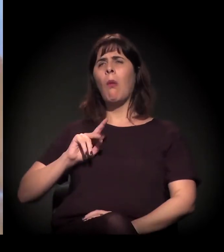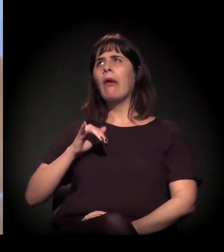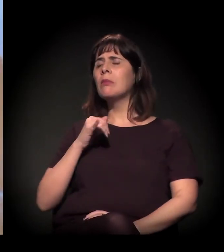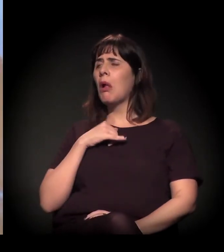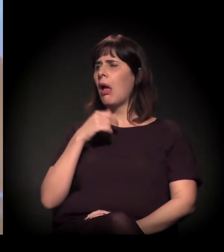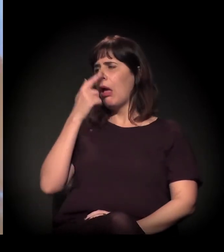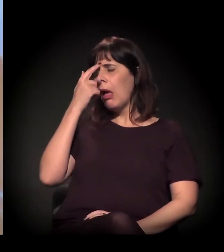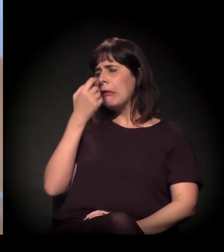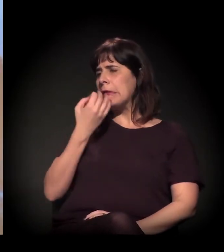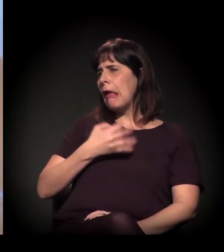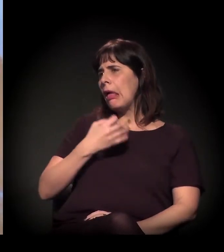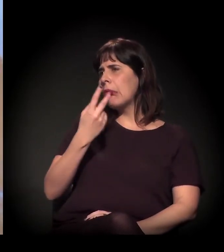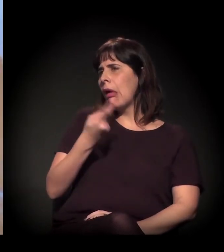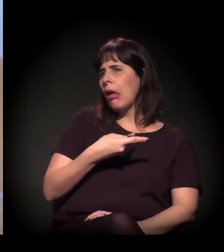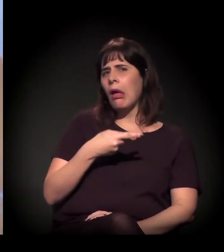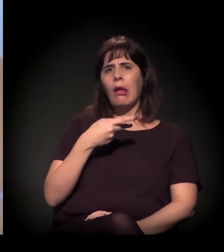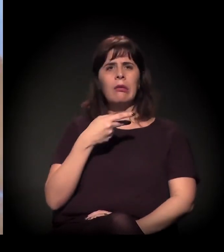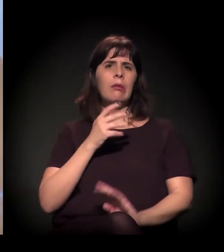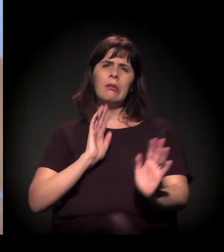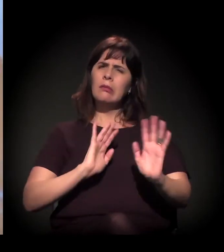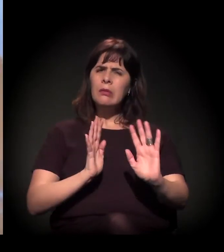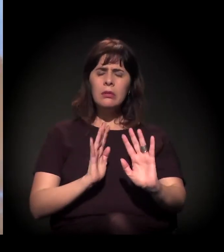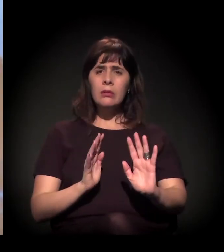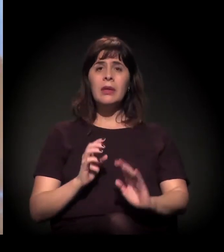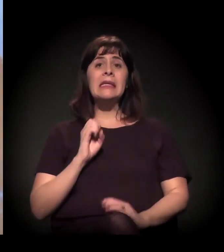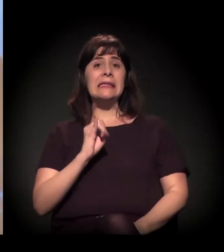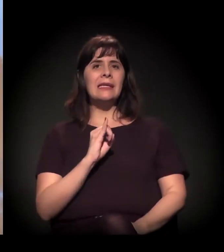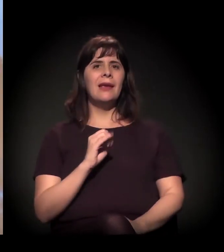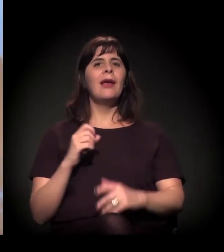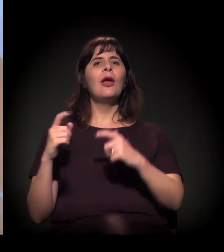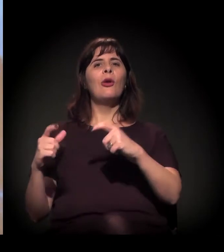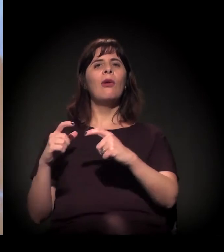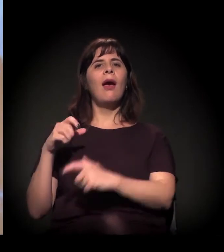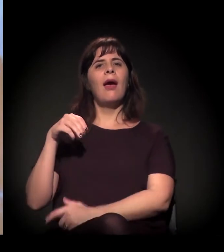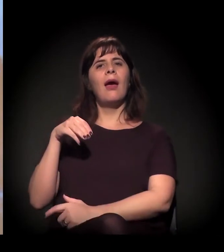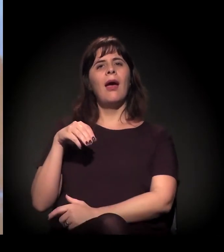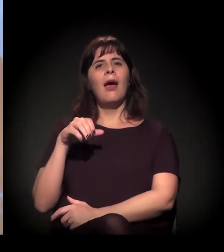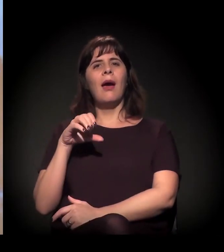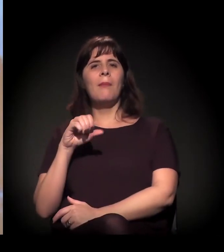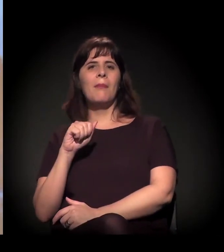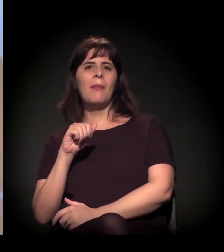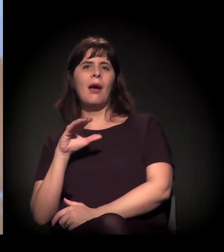porque, se fosse a Maconhalândia, talvez fosse até descolado,